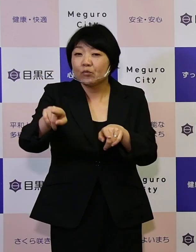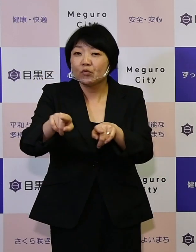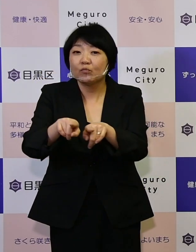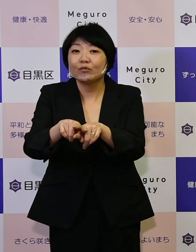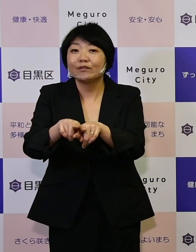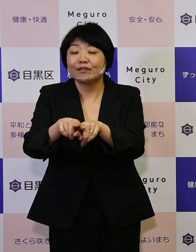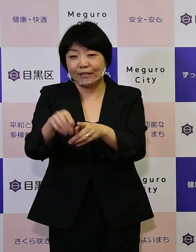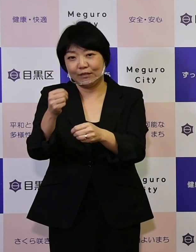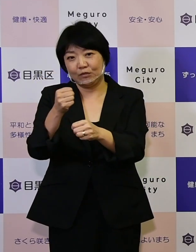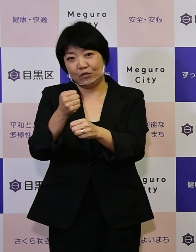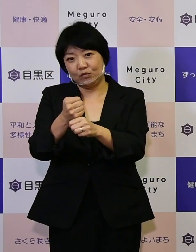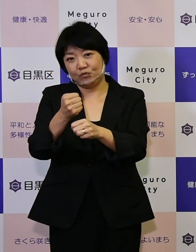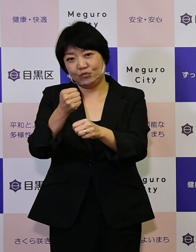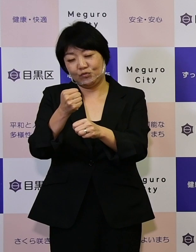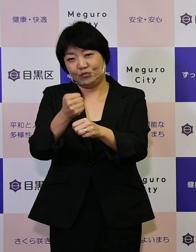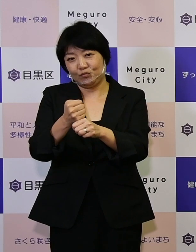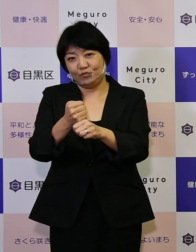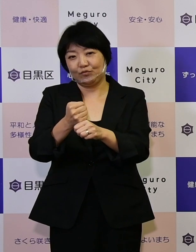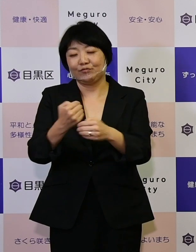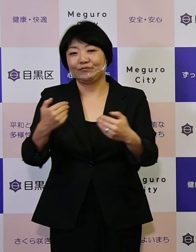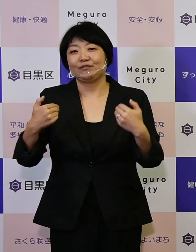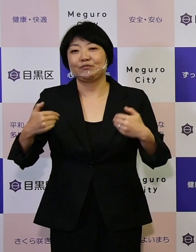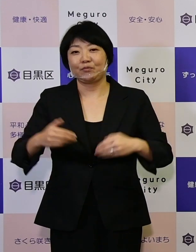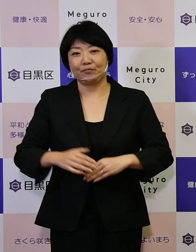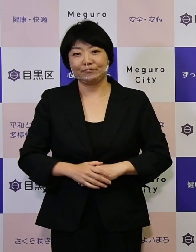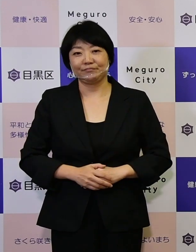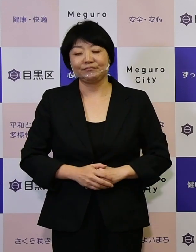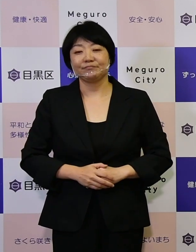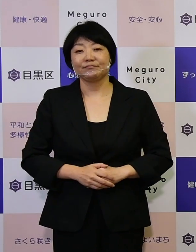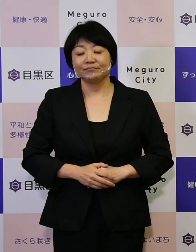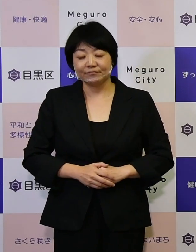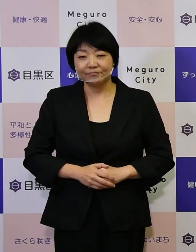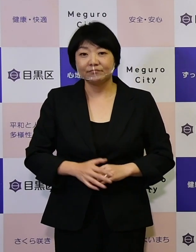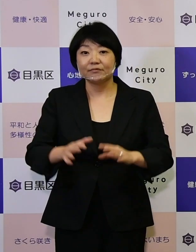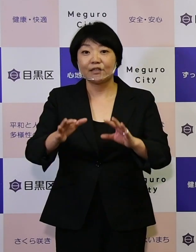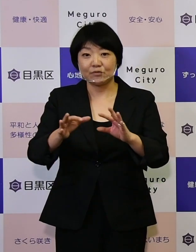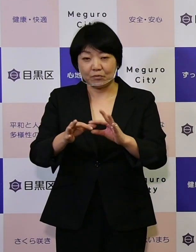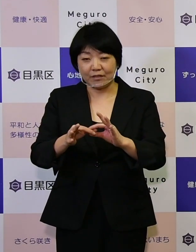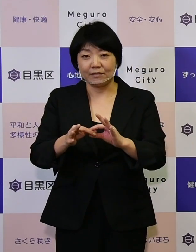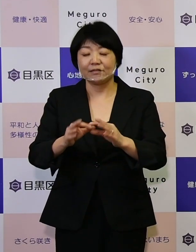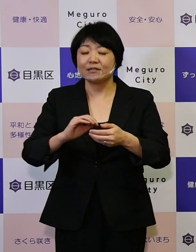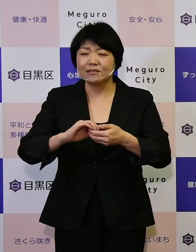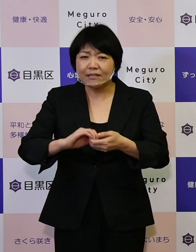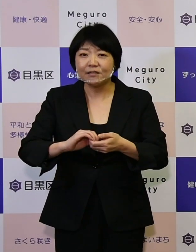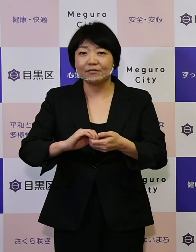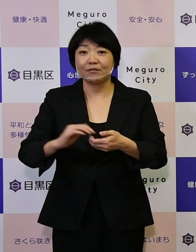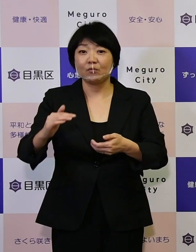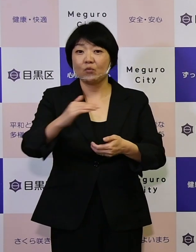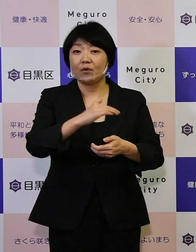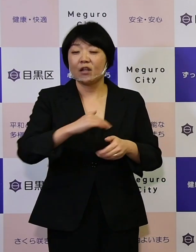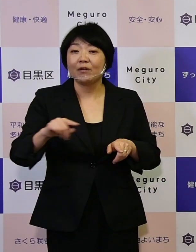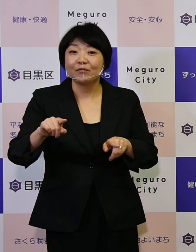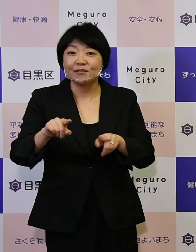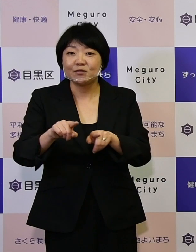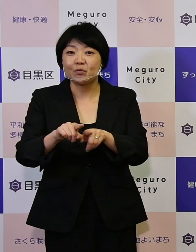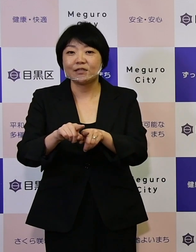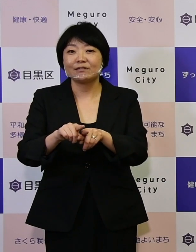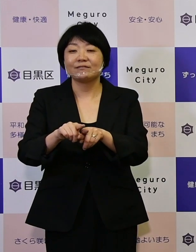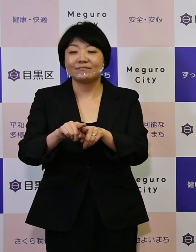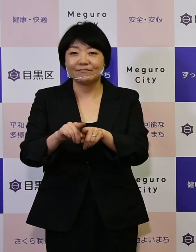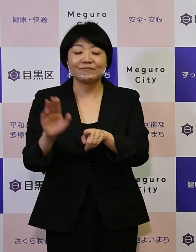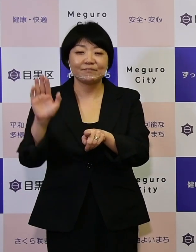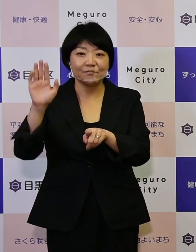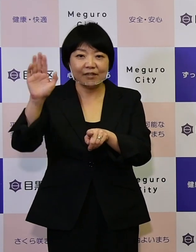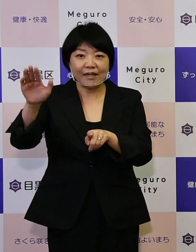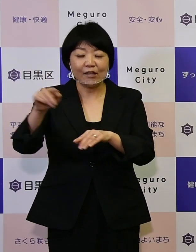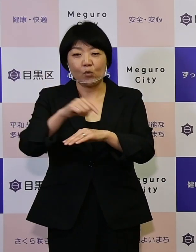作っていくものです。したがって ぜひ私たちと一緒に未来の計画書